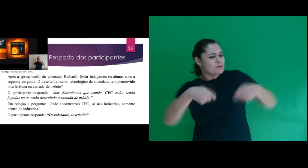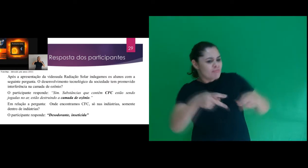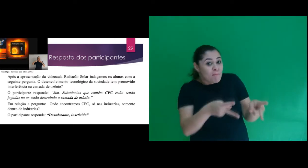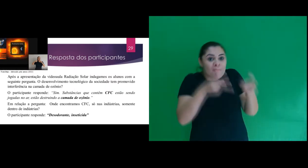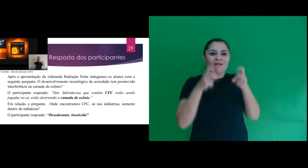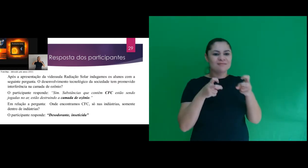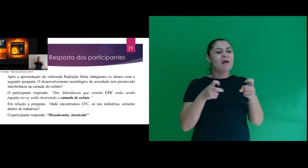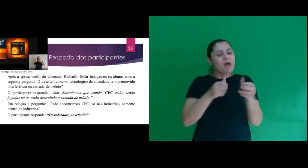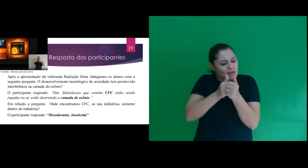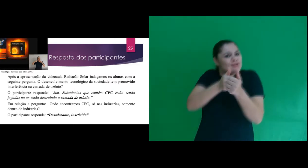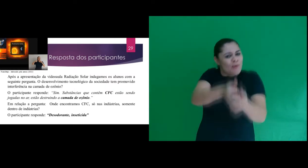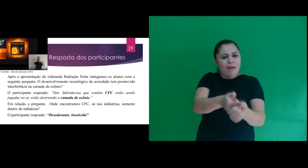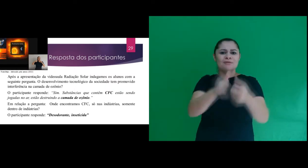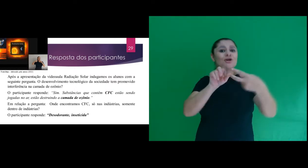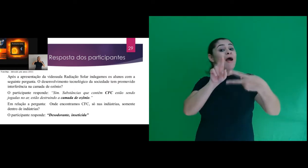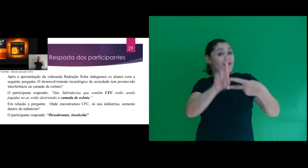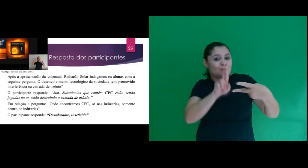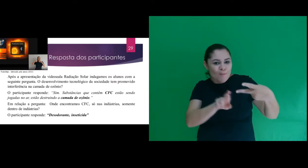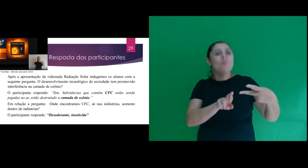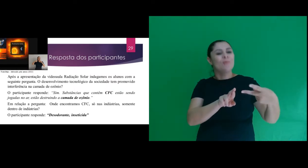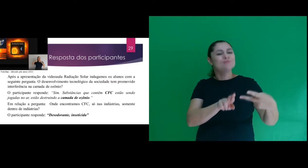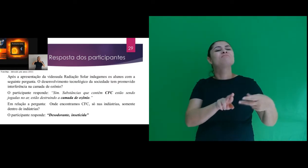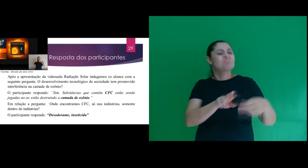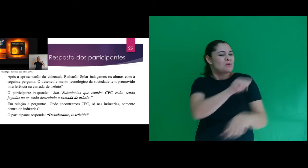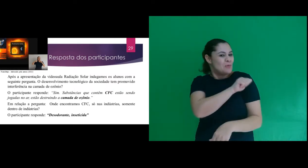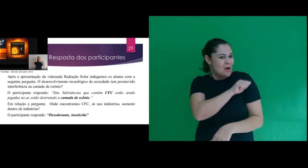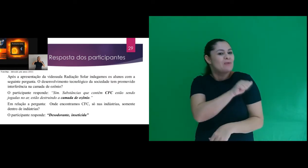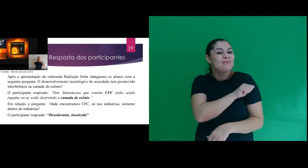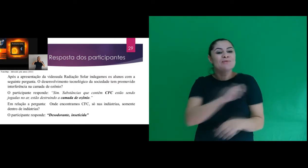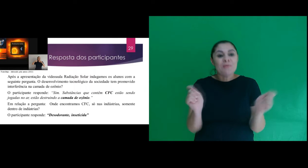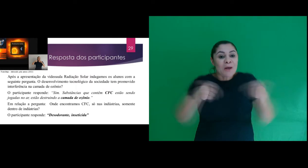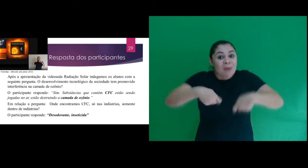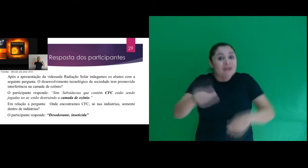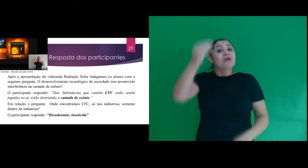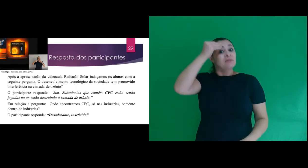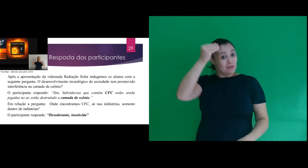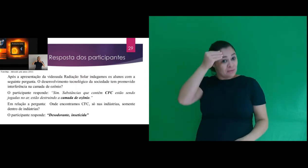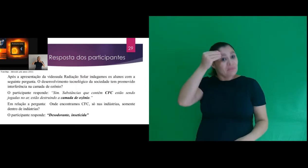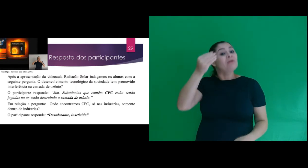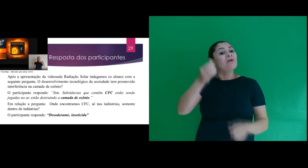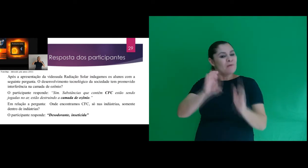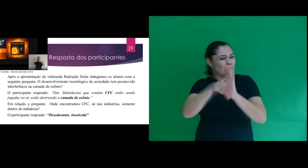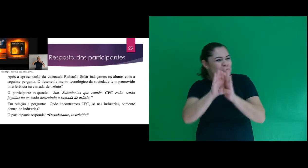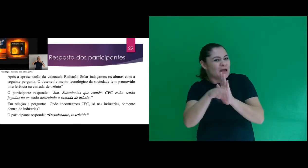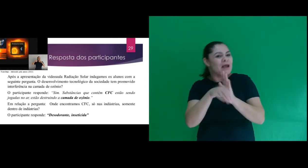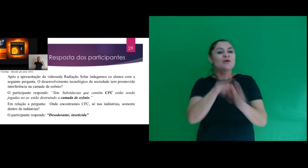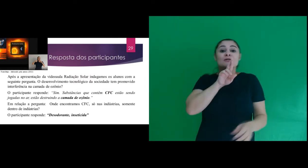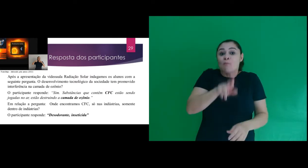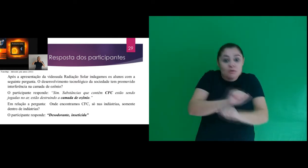verificar com essa sequência de respostas, que o participante internalizou o conceito,